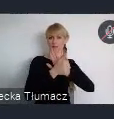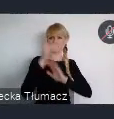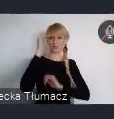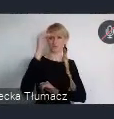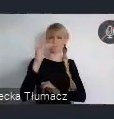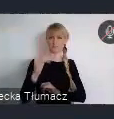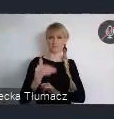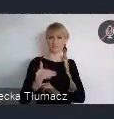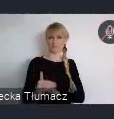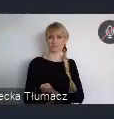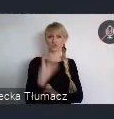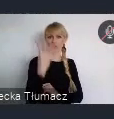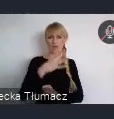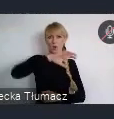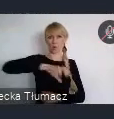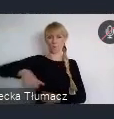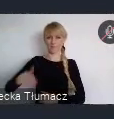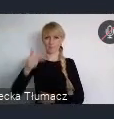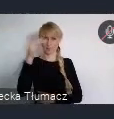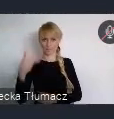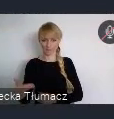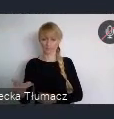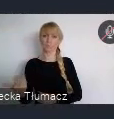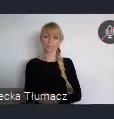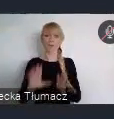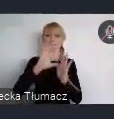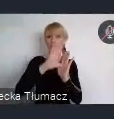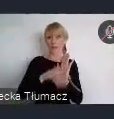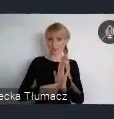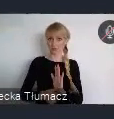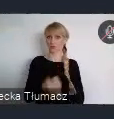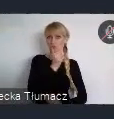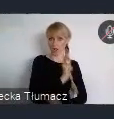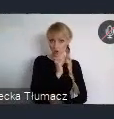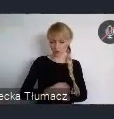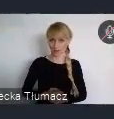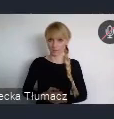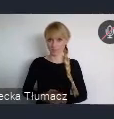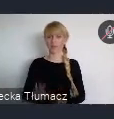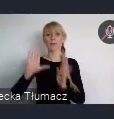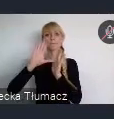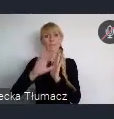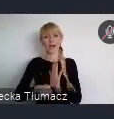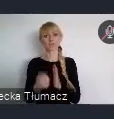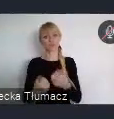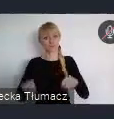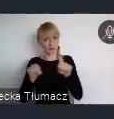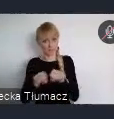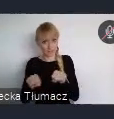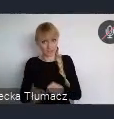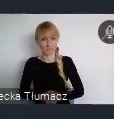To Miasto Zielone, Miasto Sprawiedliwe i Włączające, Zrównoważona mobilność miejska,